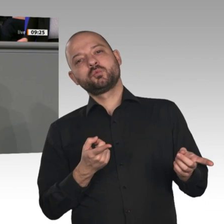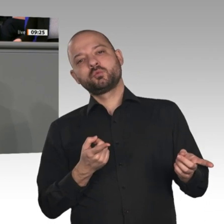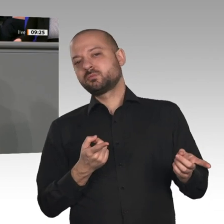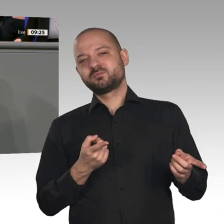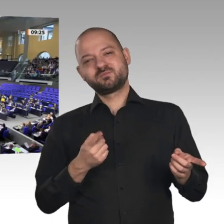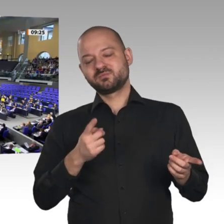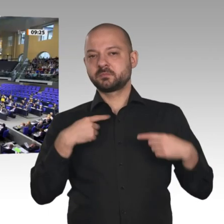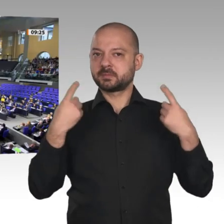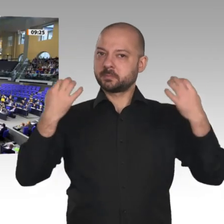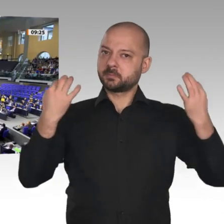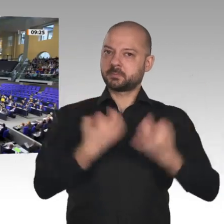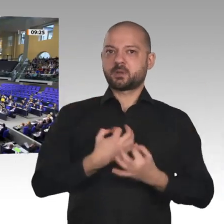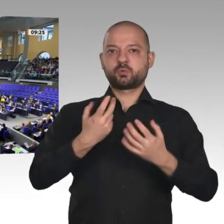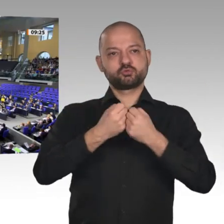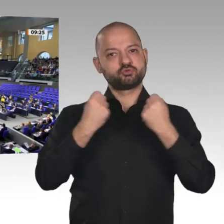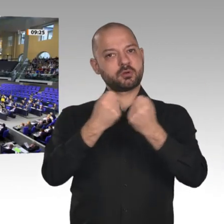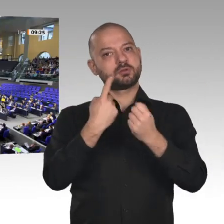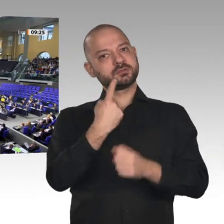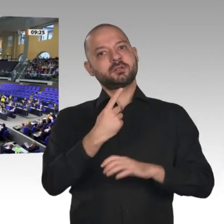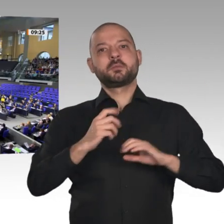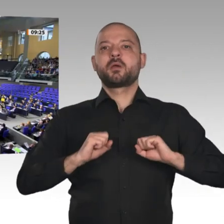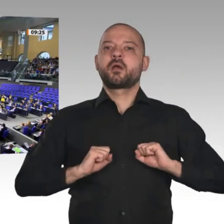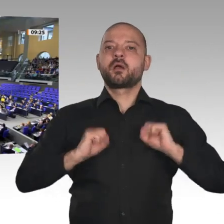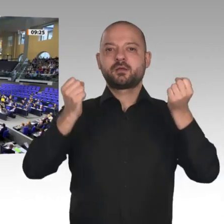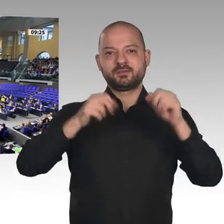Liebe Kolleginnen und Kollegen, der Jahreswirtschaftsbericht zeigt, dass wir eine gute Wirtschaftspolitik